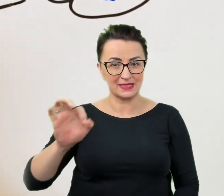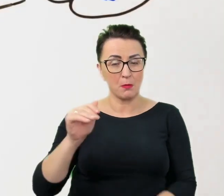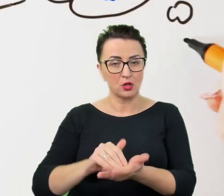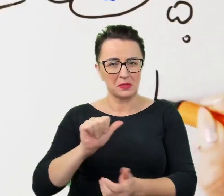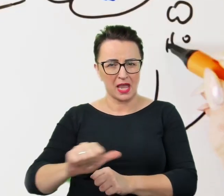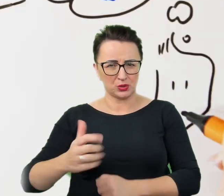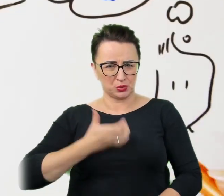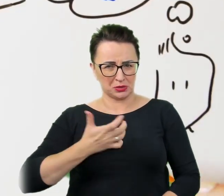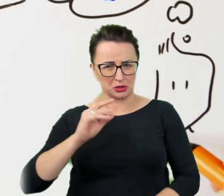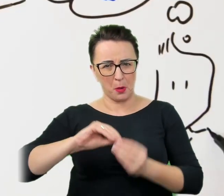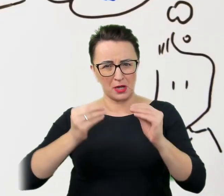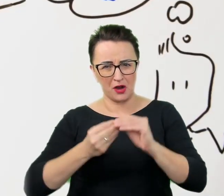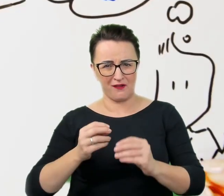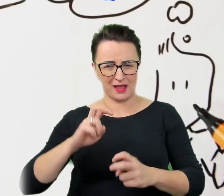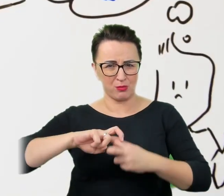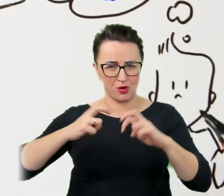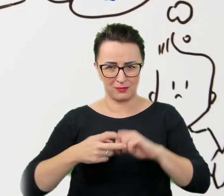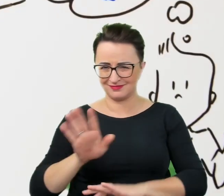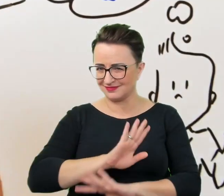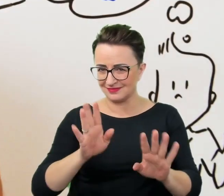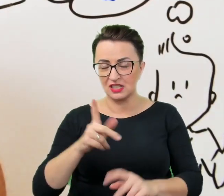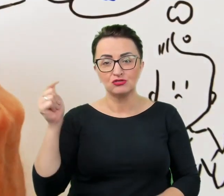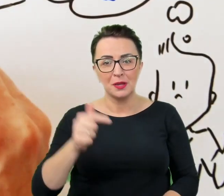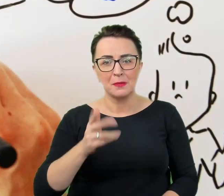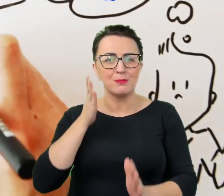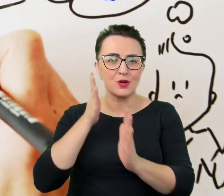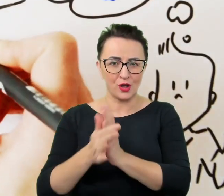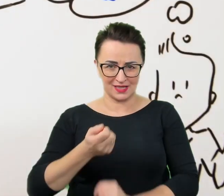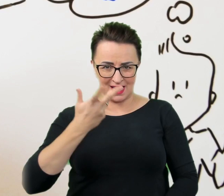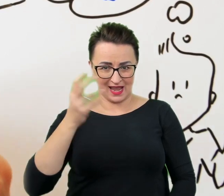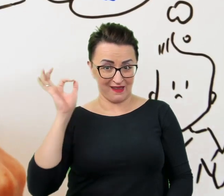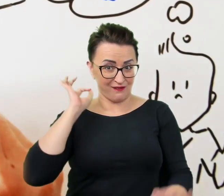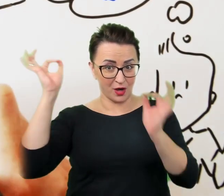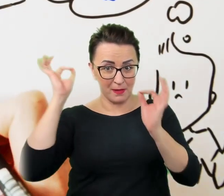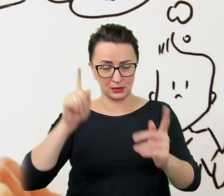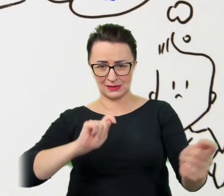tymczasem wystarczy kilka prostych informacji, by zamieniła się w przyjemny, wartościowy,